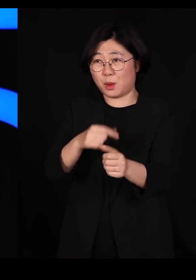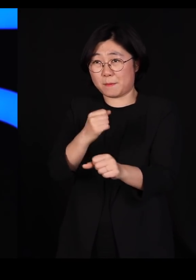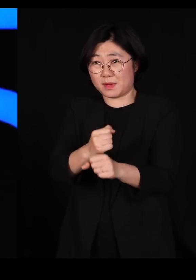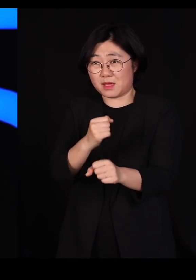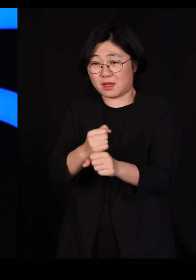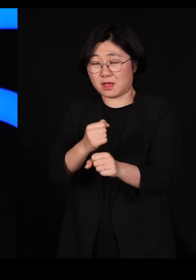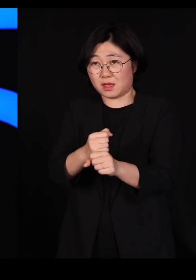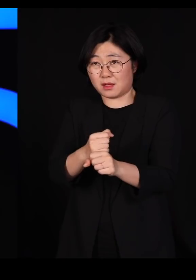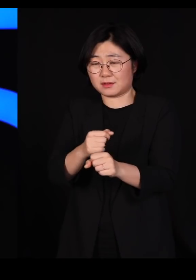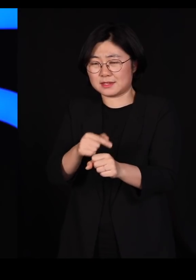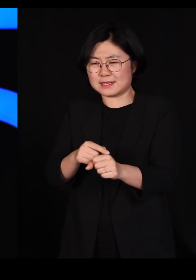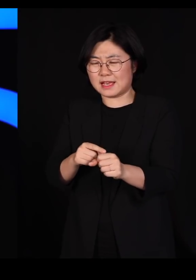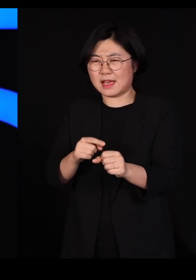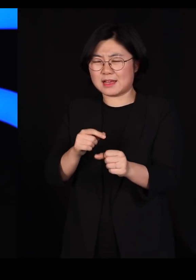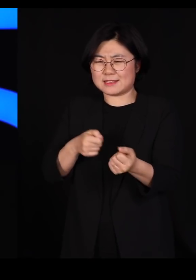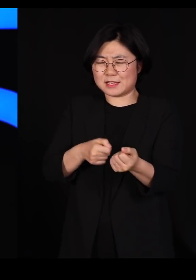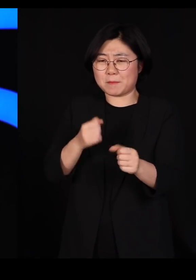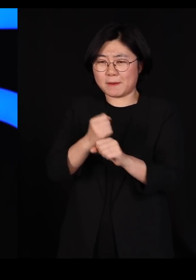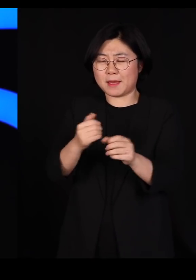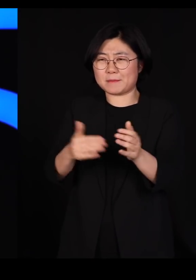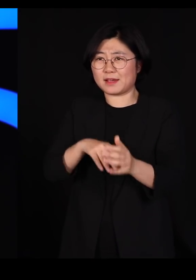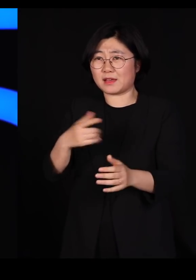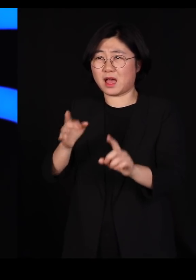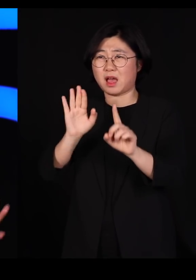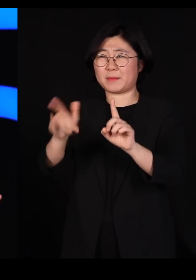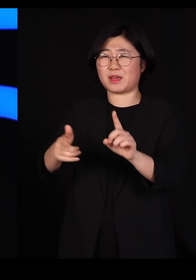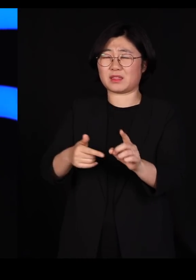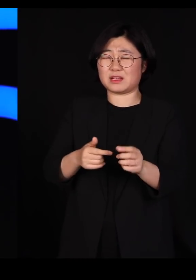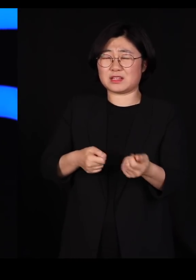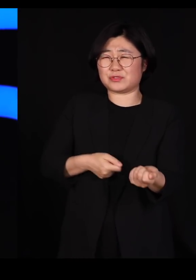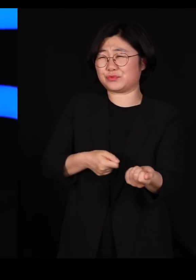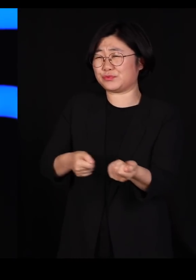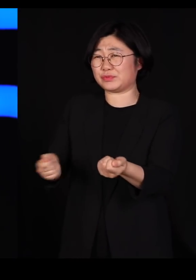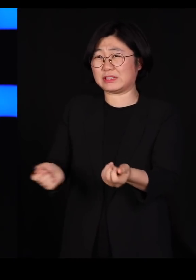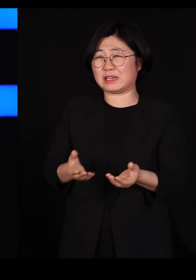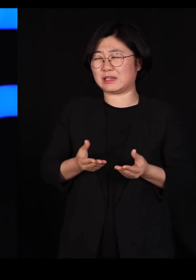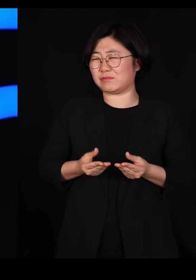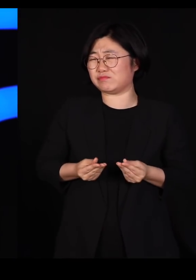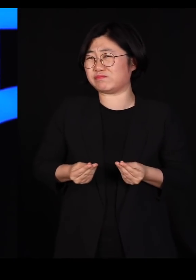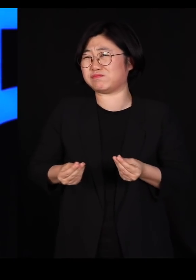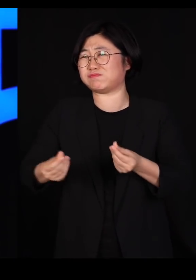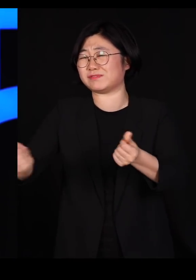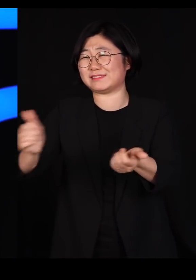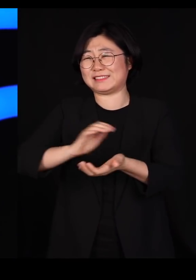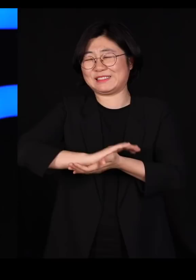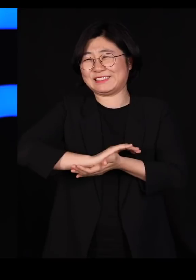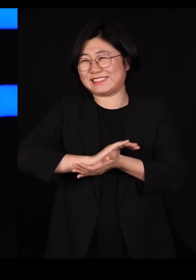그냥 한 번만 뿌리면 그냥 깨끗이 박멸시키는